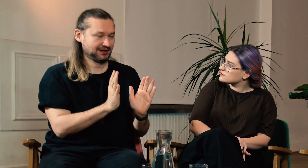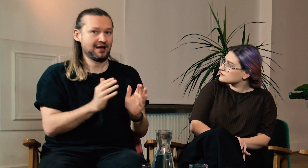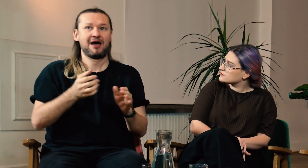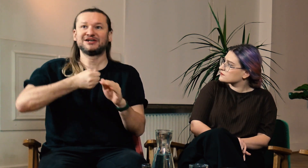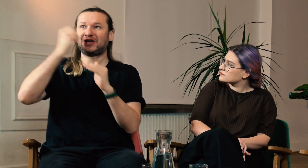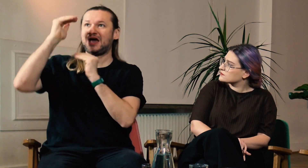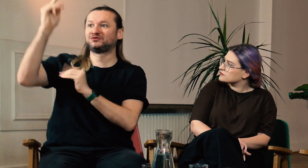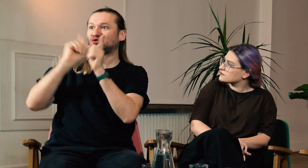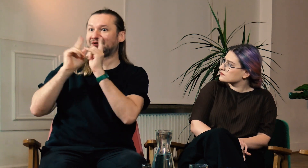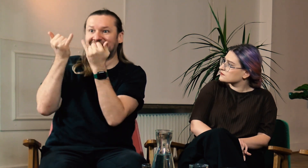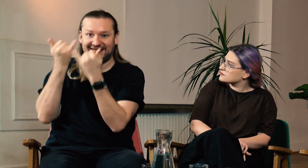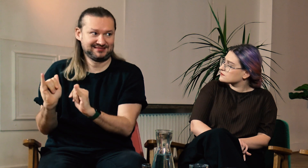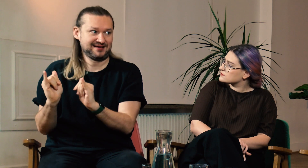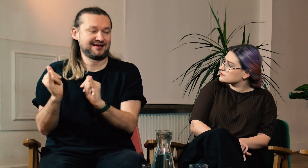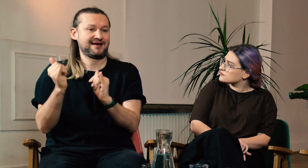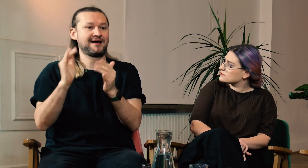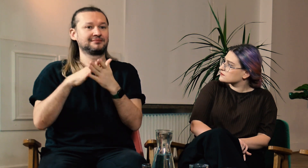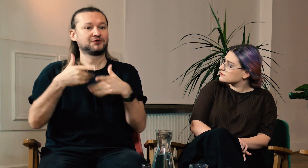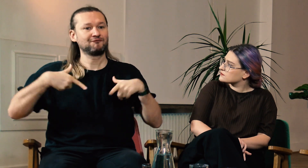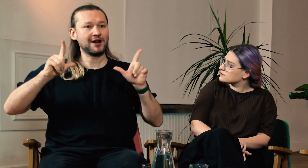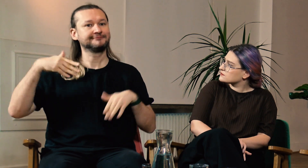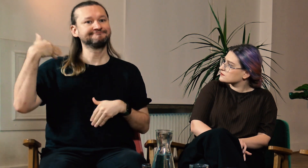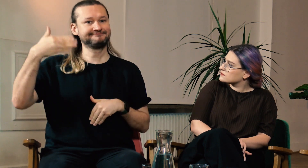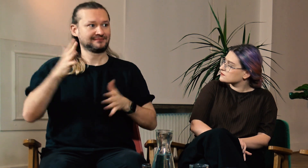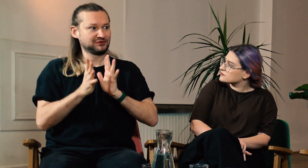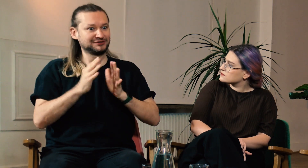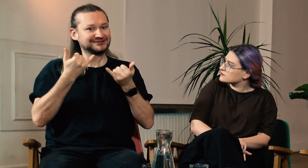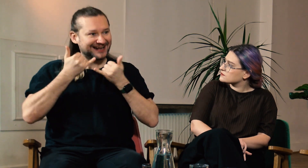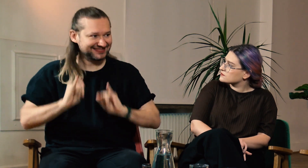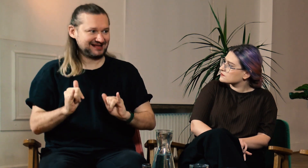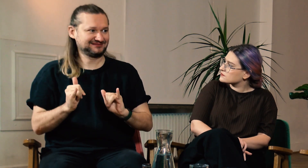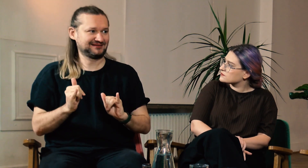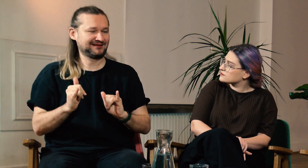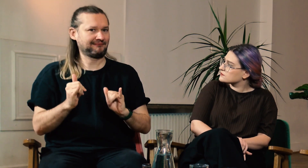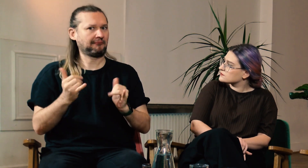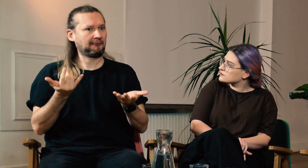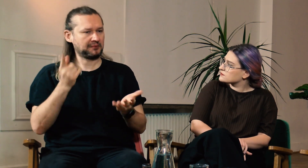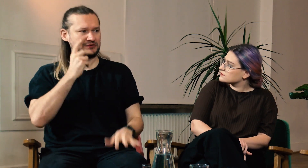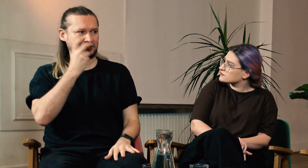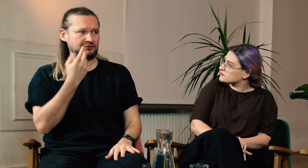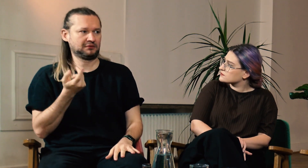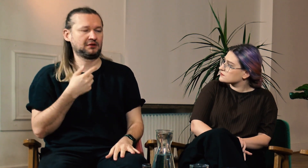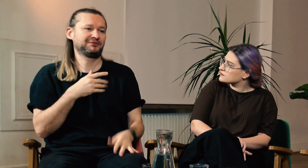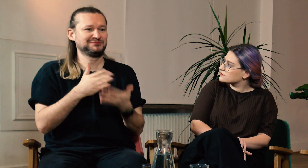z dorosłymi rozmawiają inaczej, na vlogach inaczej. Bardzo ciekawe.